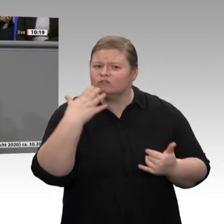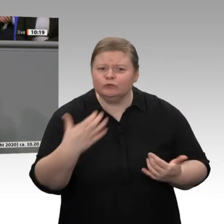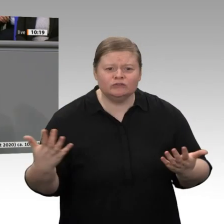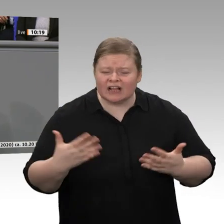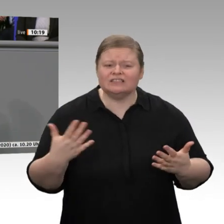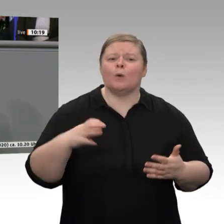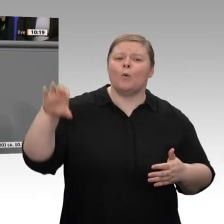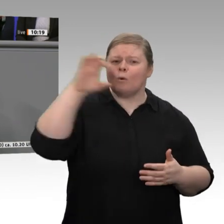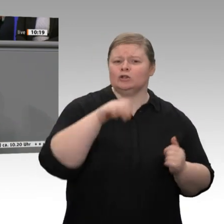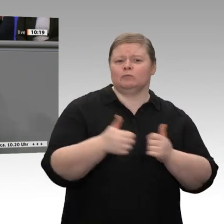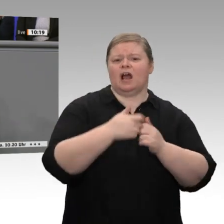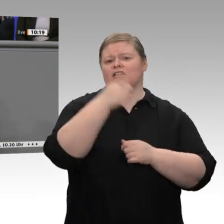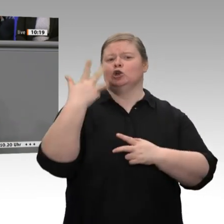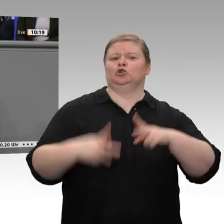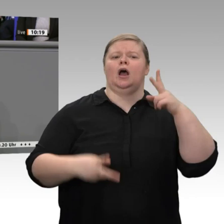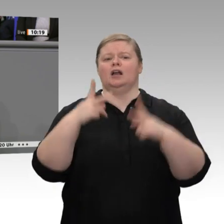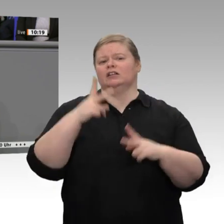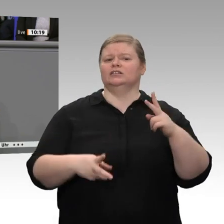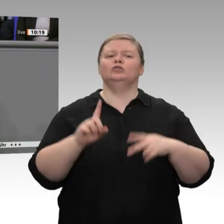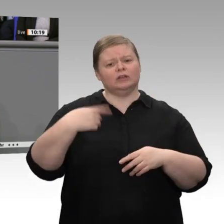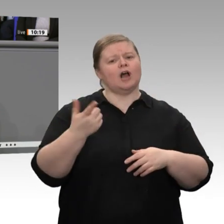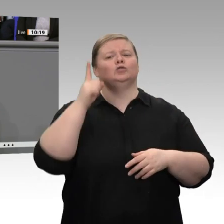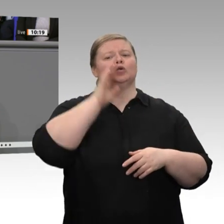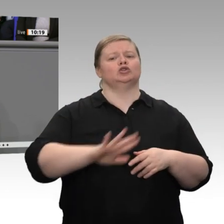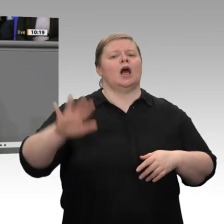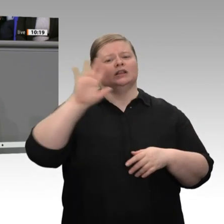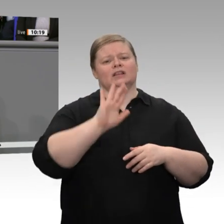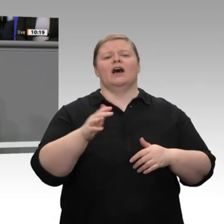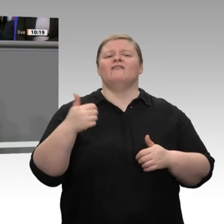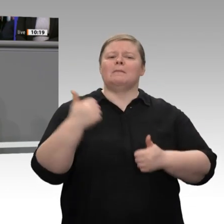nicht zu machen, meine sehr geehrten Damen und Herren. Im Gegenteil: Wir brauchen noch